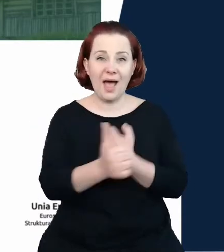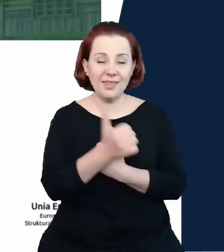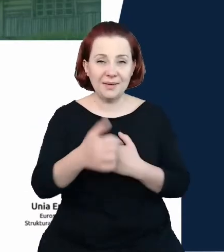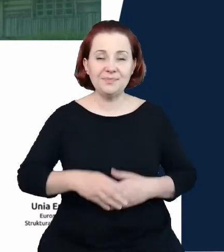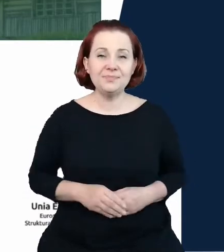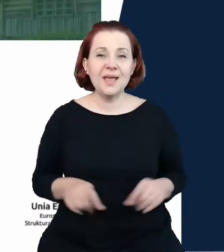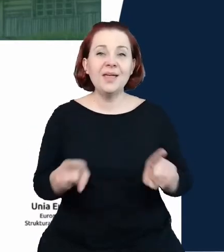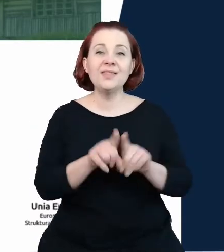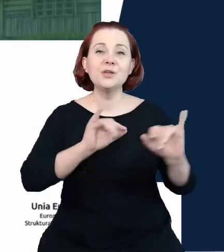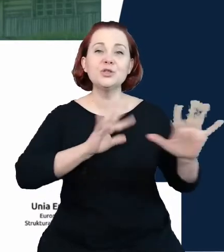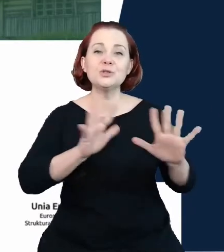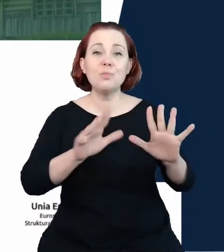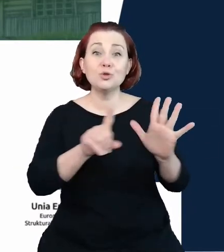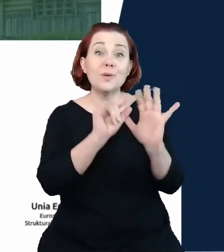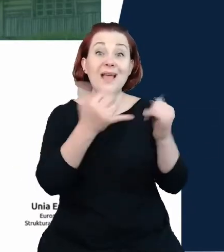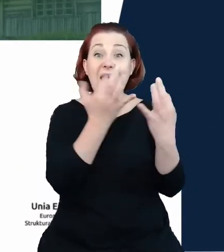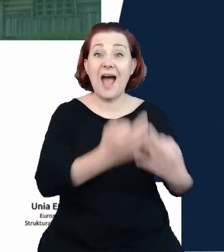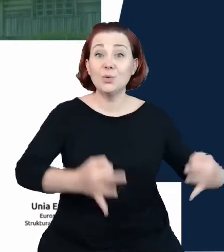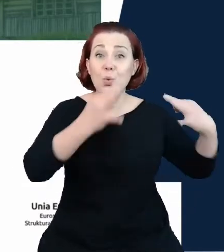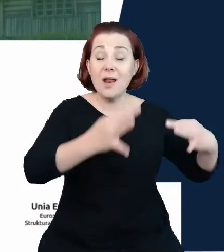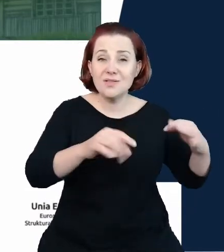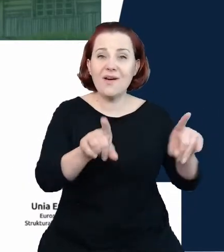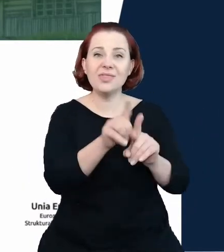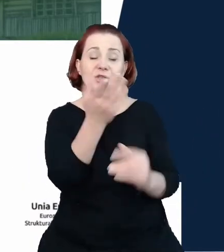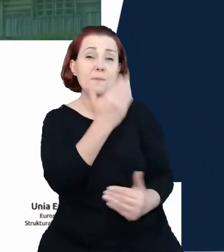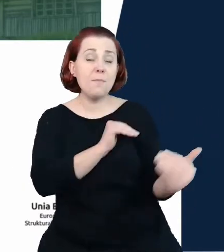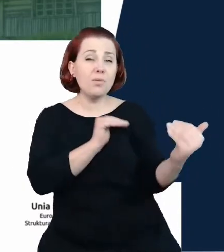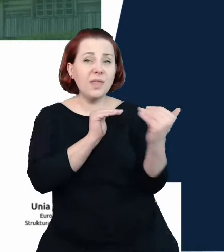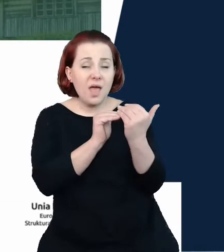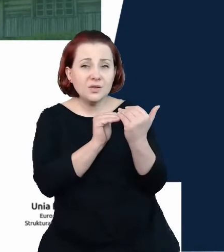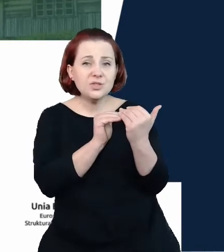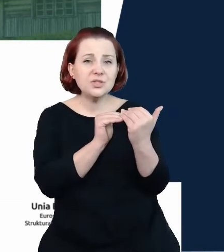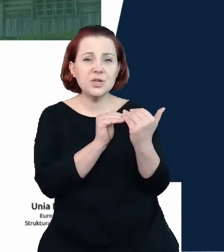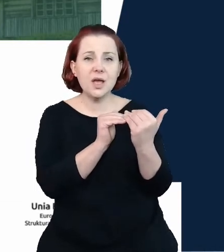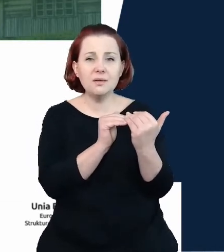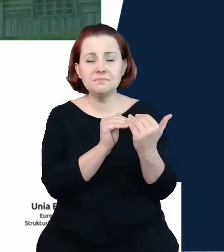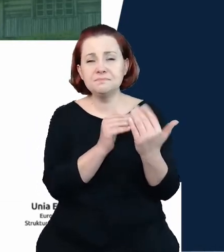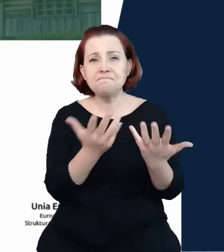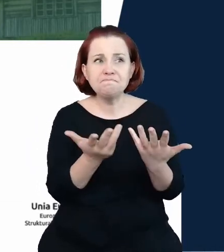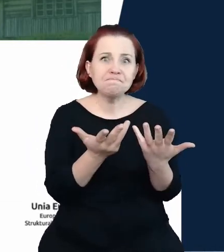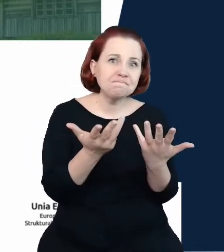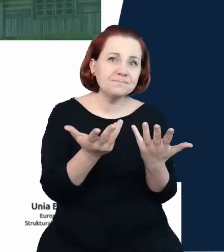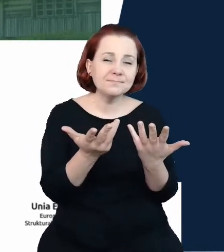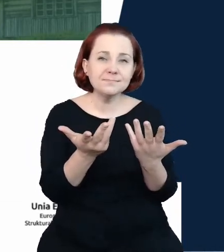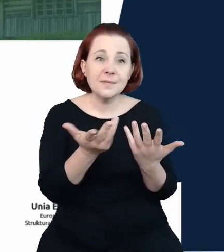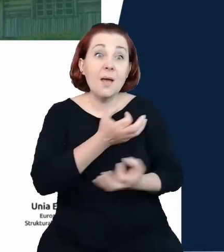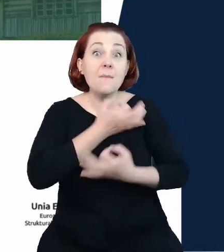aktualizację, podejściu do poprawy ich kompletności i aktualności oraz